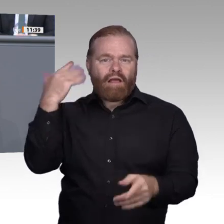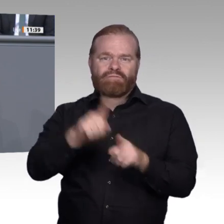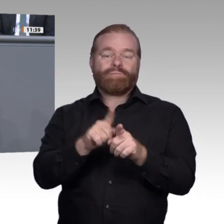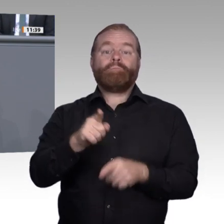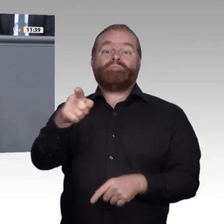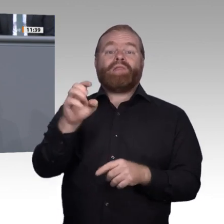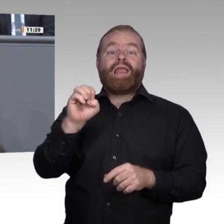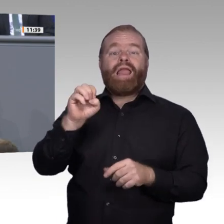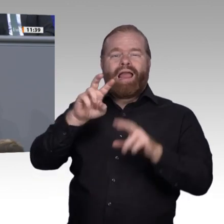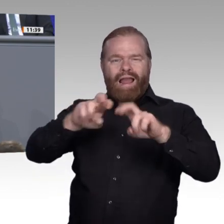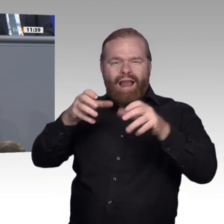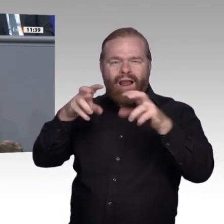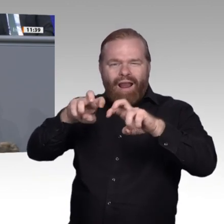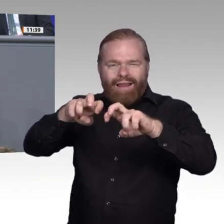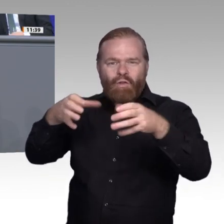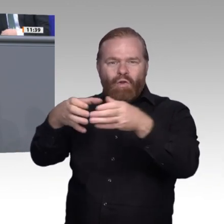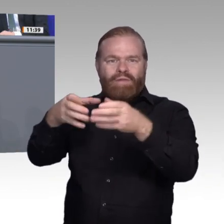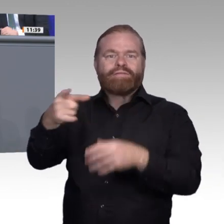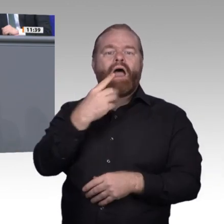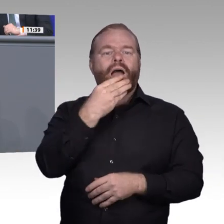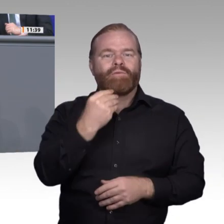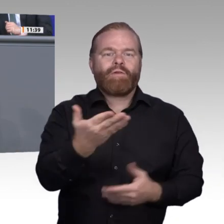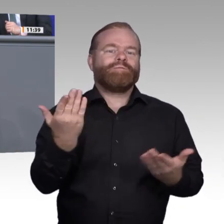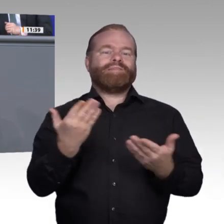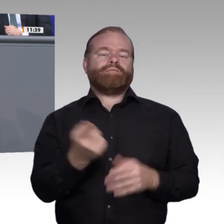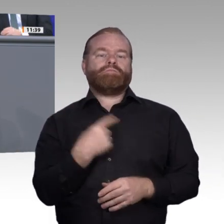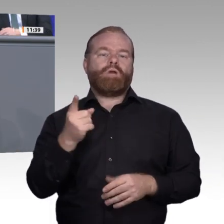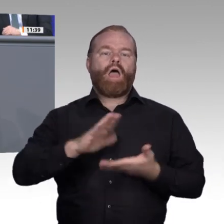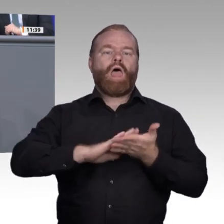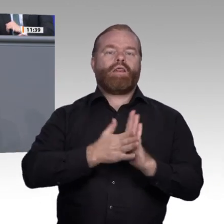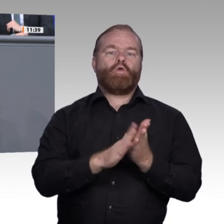Sicht der künstlichen Intelligenz als Gegenpart zum Menschen, also Automatisierung, abstellt,